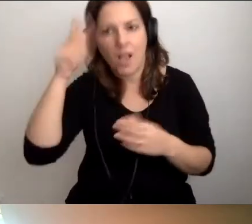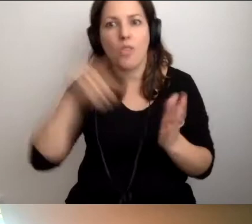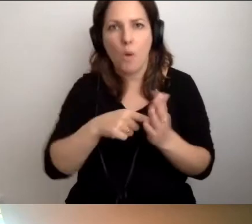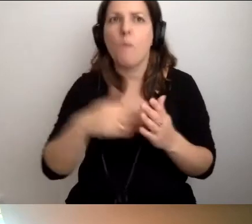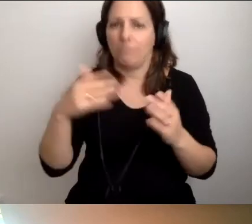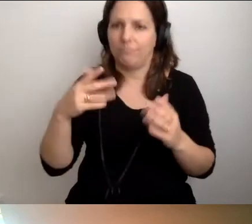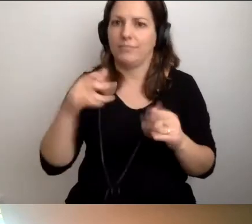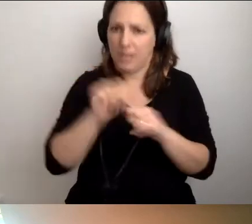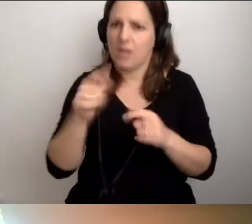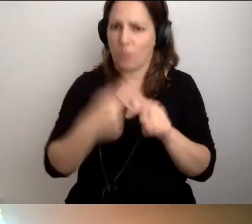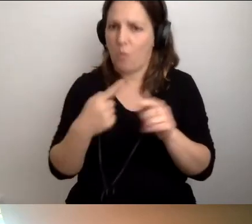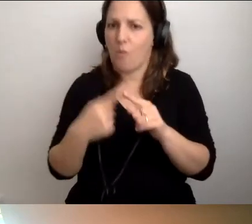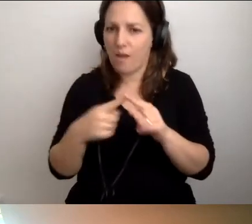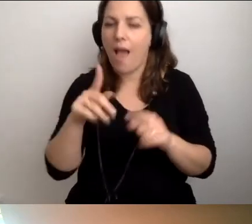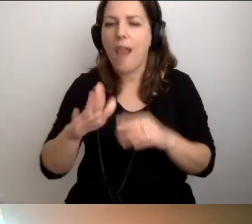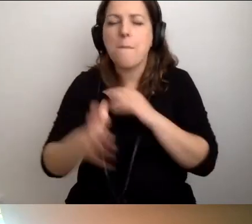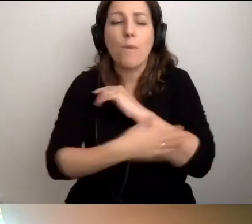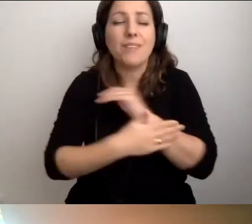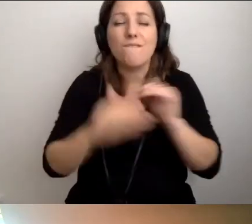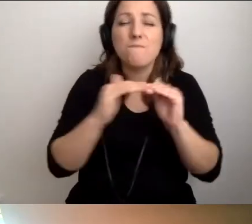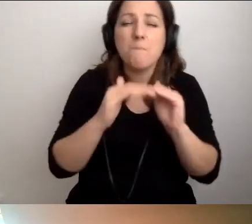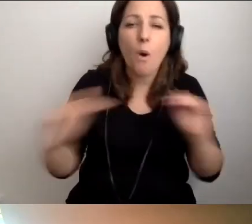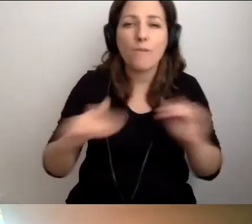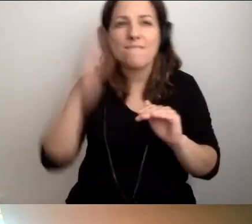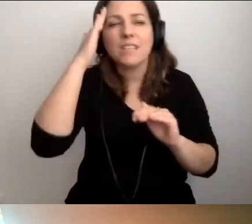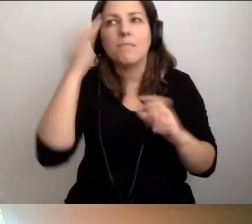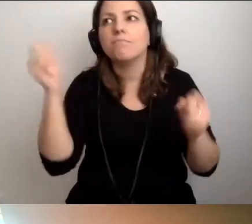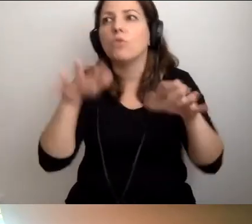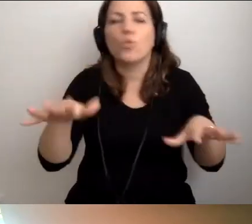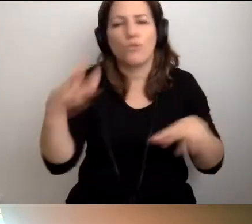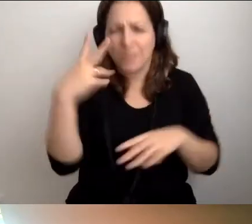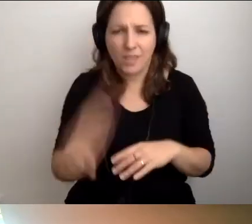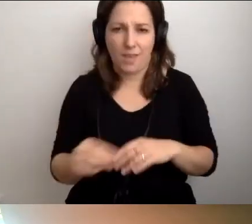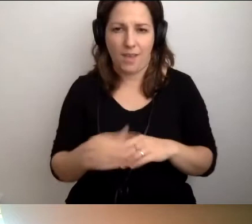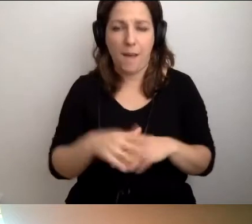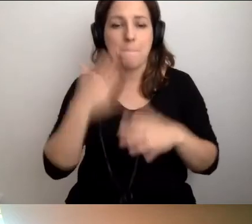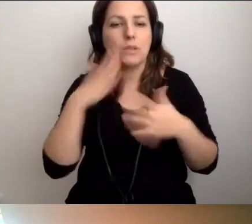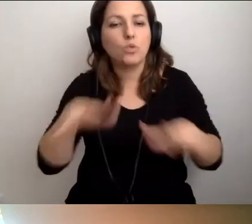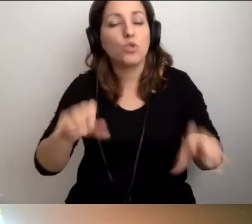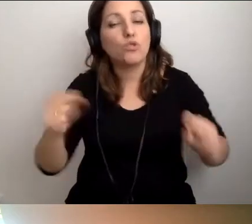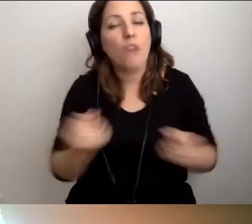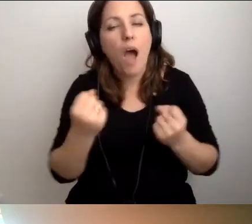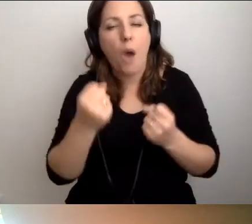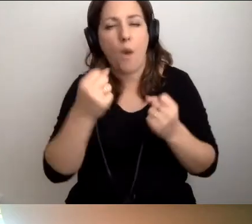Ale na podstawowym poziomie wiedzy nie jest bardzo dużo. Wiele działań, jeśli się przyzwyczaimy do tego,